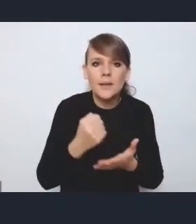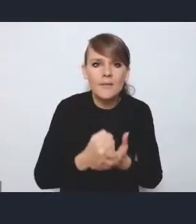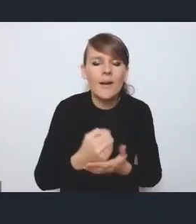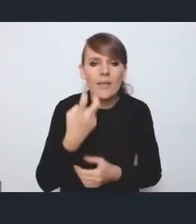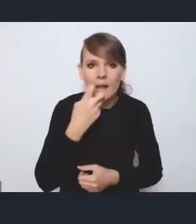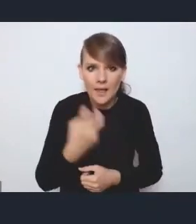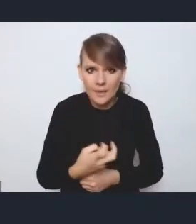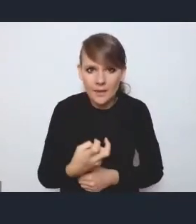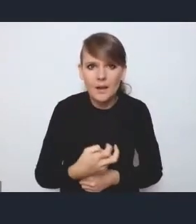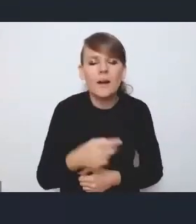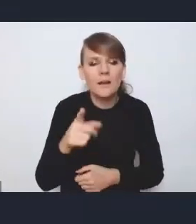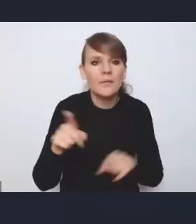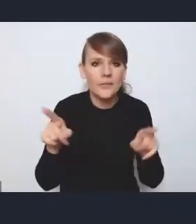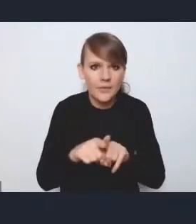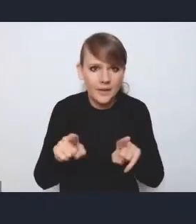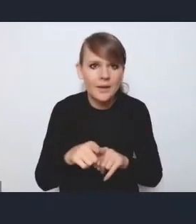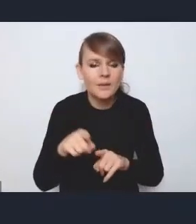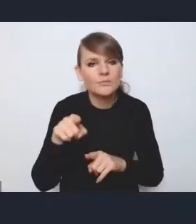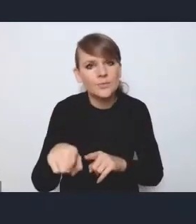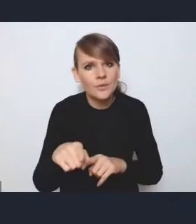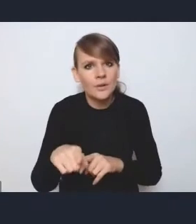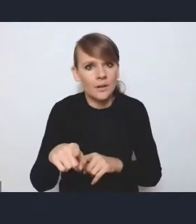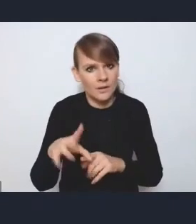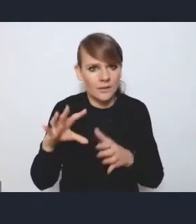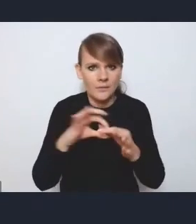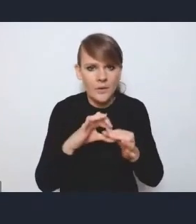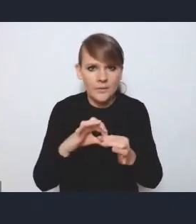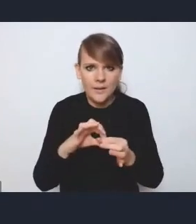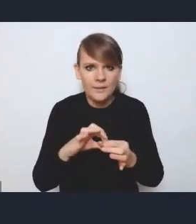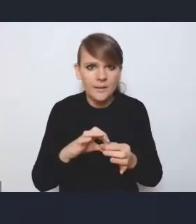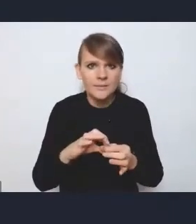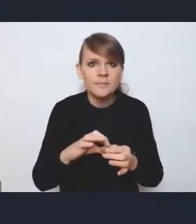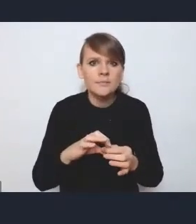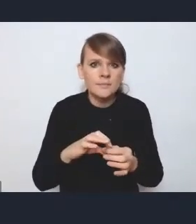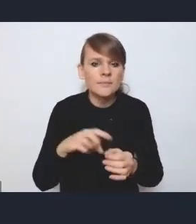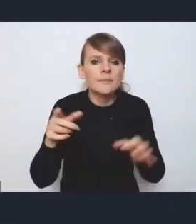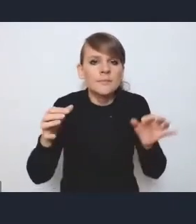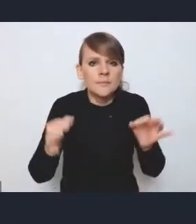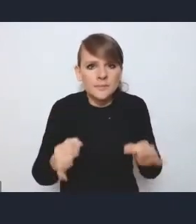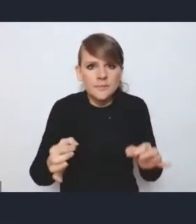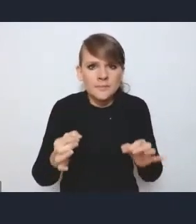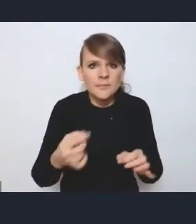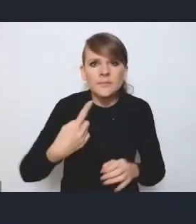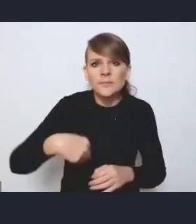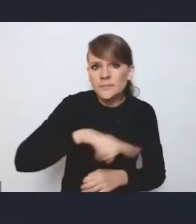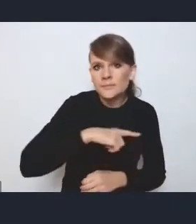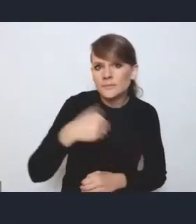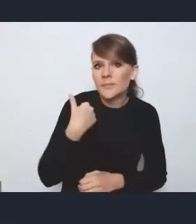to one też przeplatają się w tych wyzwaniach, które obecnie podkreśliliśmy, czy to w obszarze mieszkalnictwa,